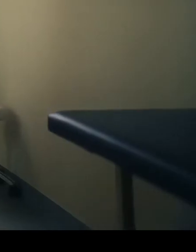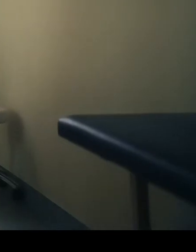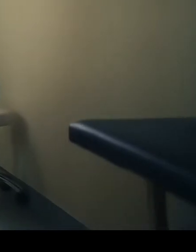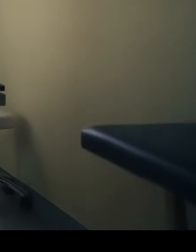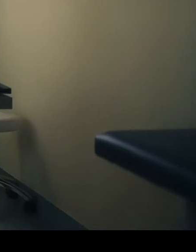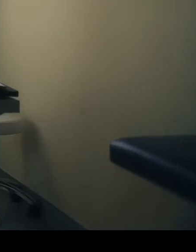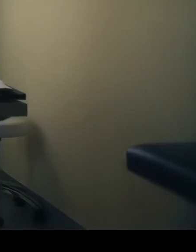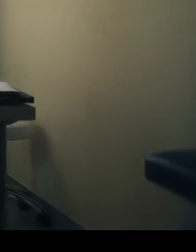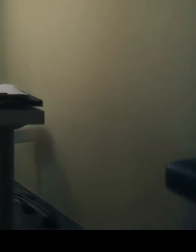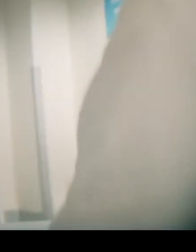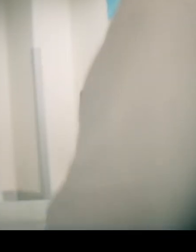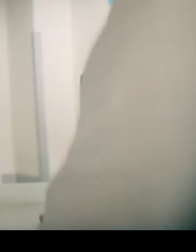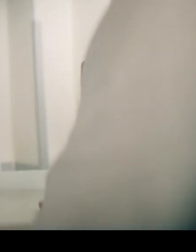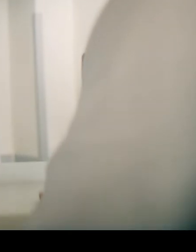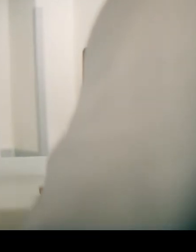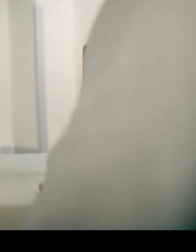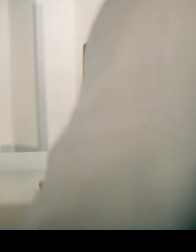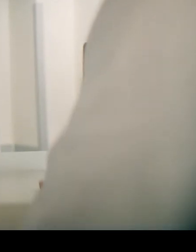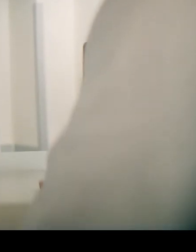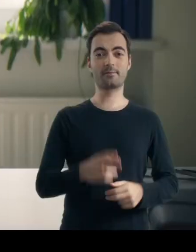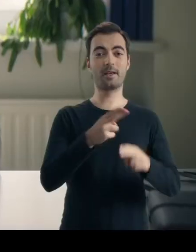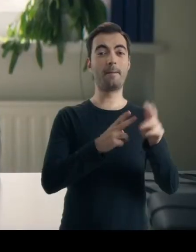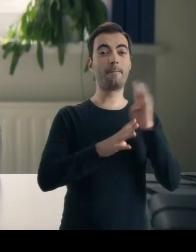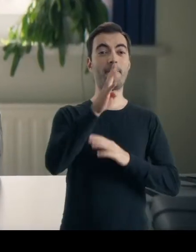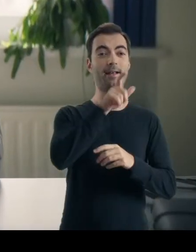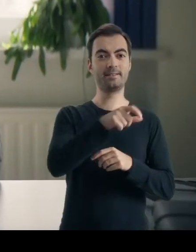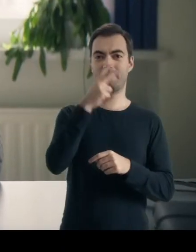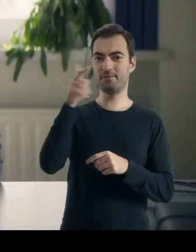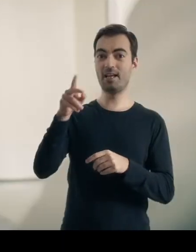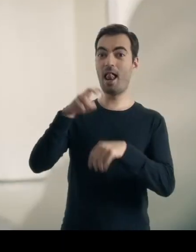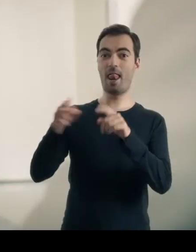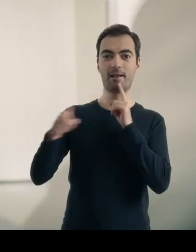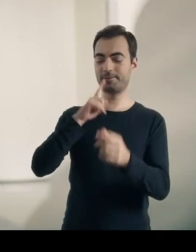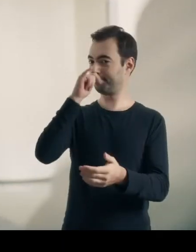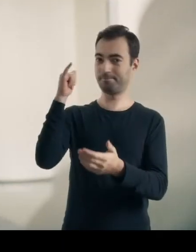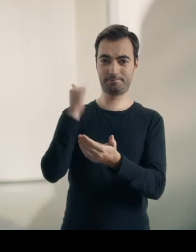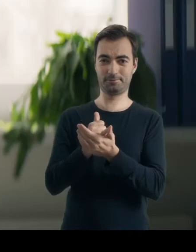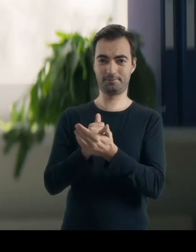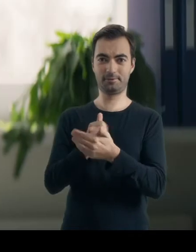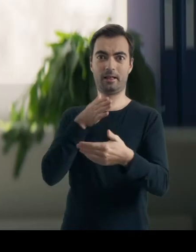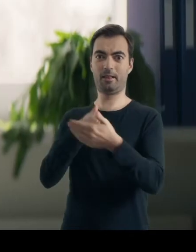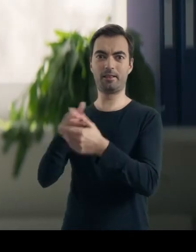Dzień dobry, pani doktor. Mam taki problem, że… Hvernig get ég hjálpaðpér? Hvað er vandamálið?